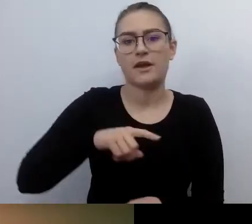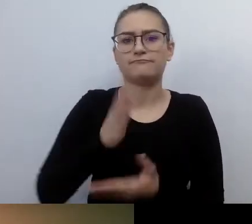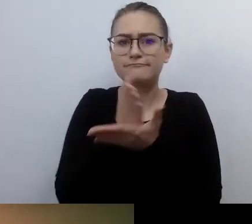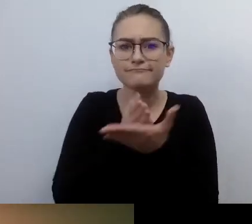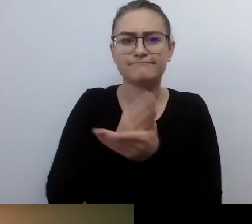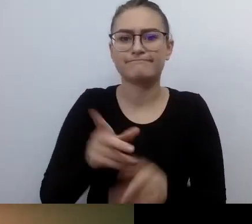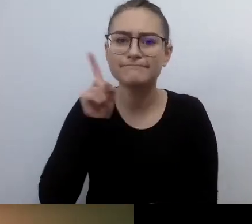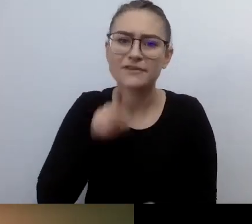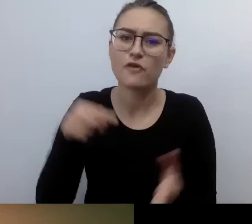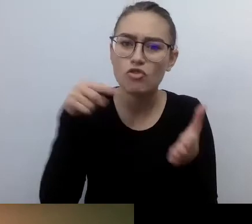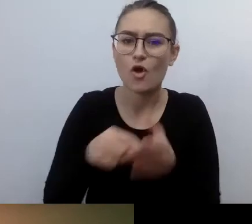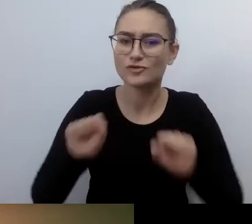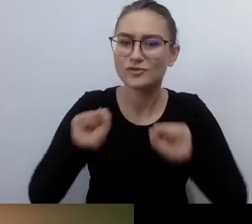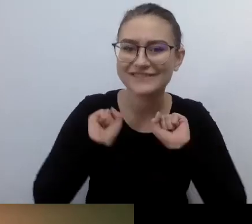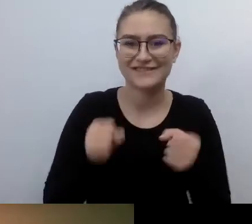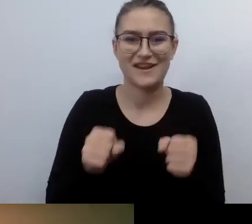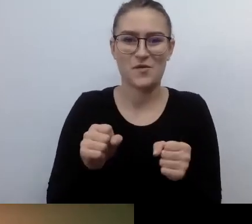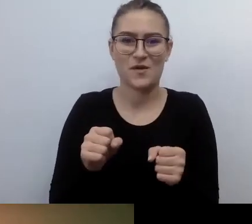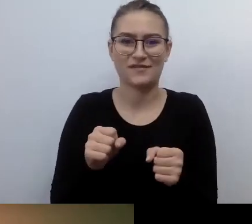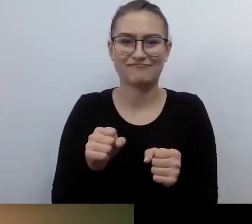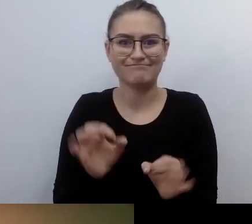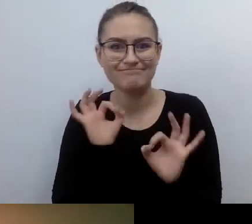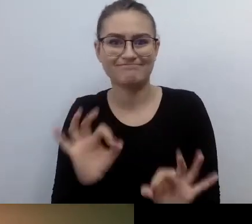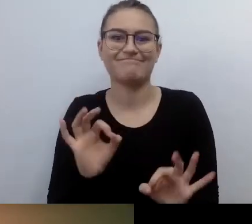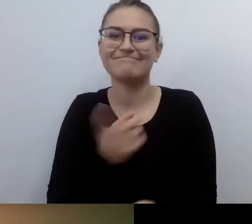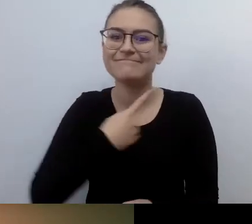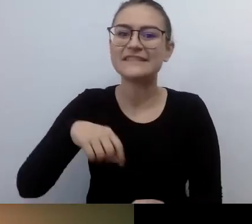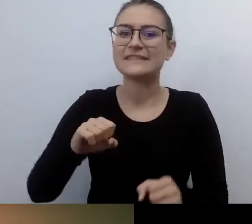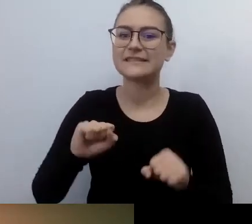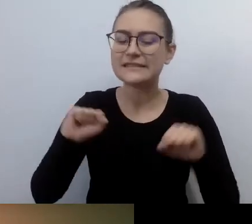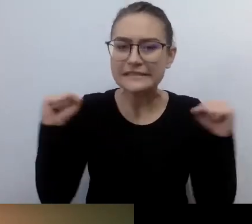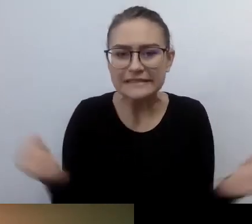jak bardzo spróbujemy to zrobić jak najlepiej. Od tego będzie zależało,